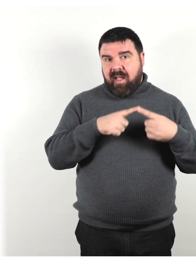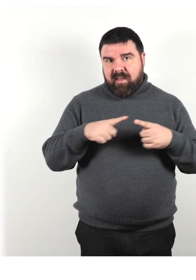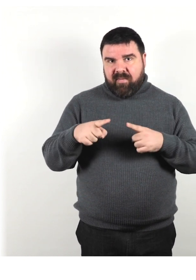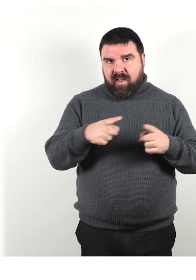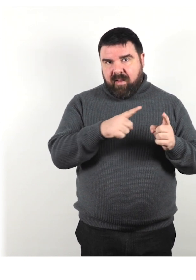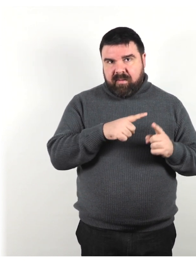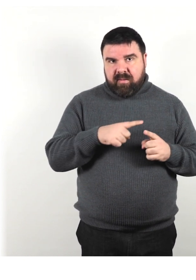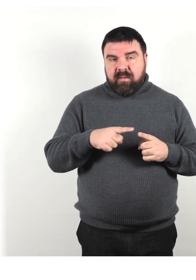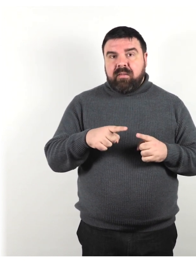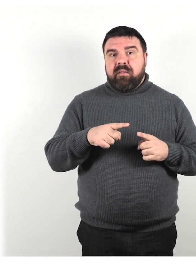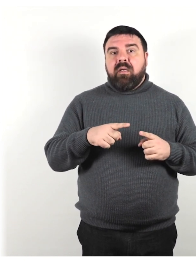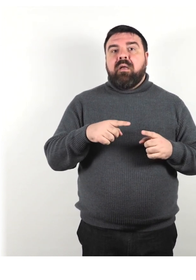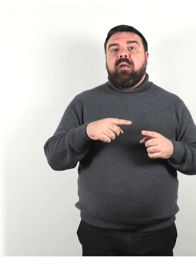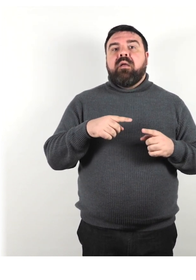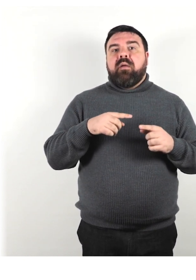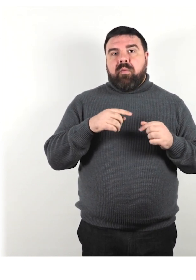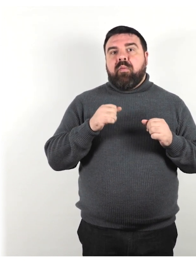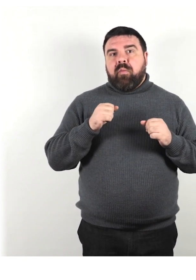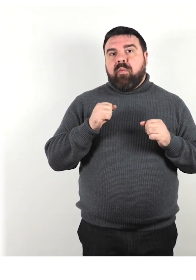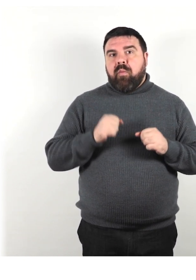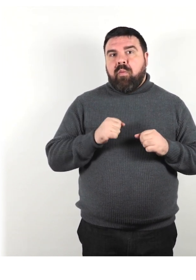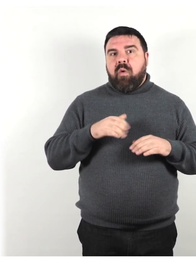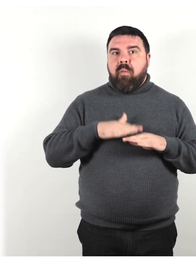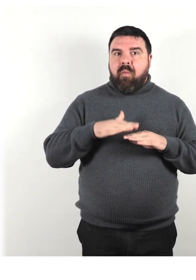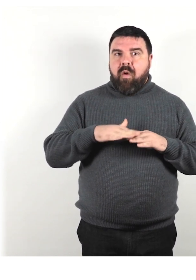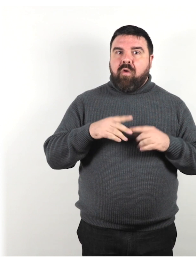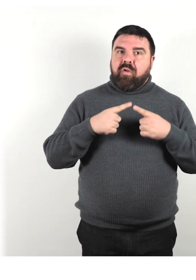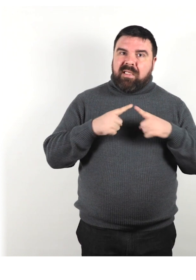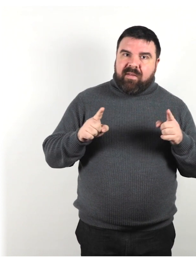ci possono essere diversi modi di rivolgersi correttamente alla persona,